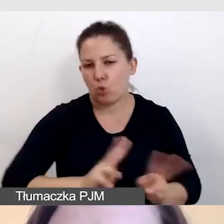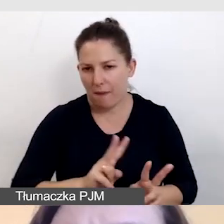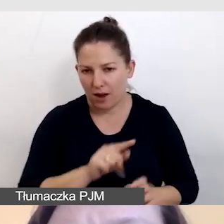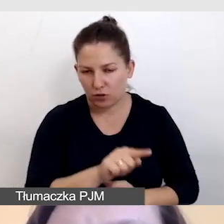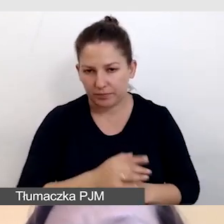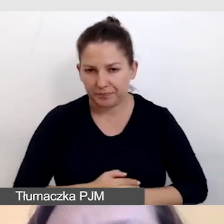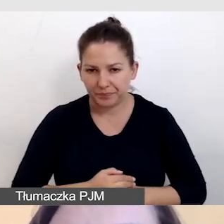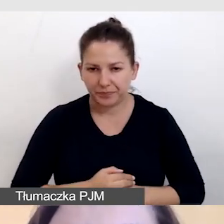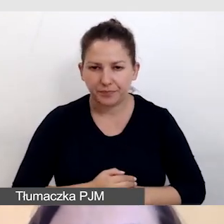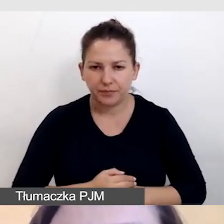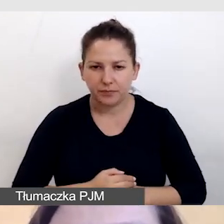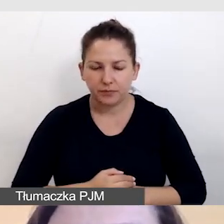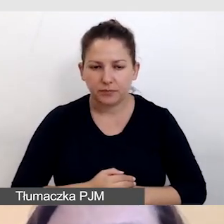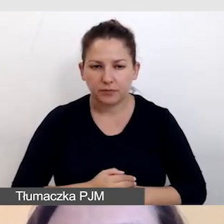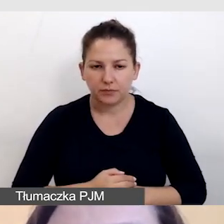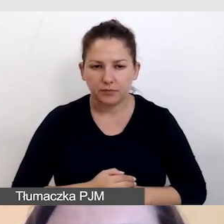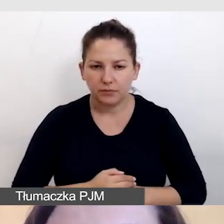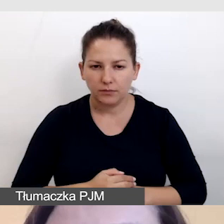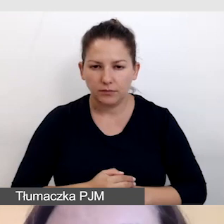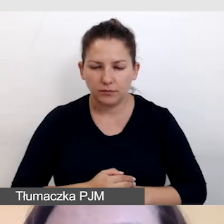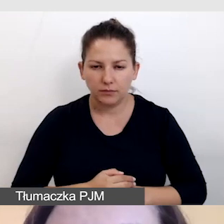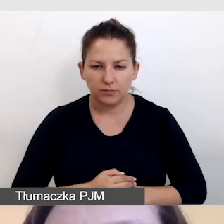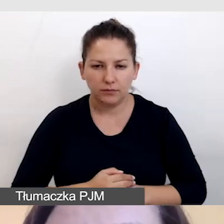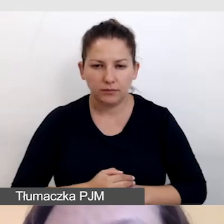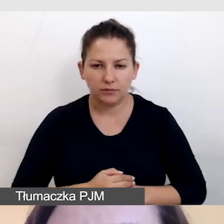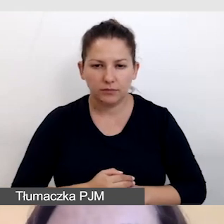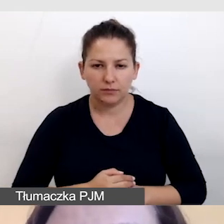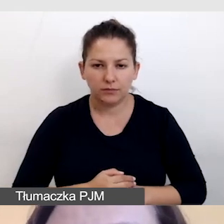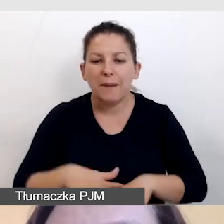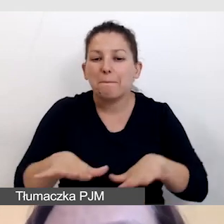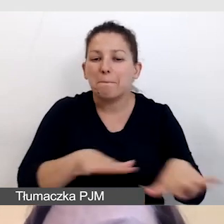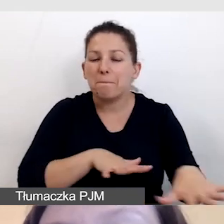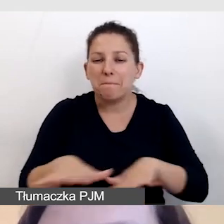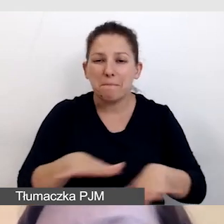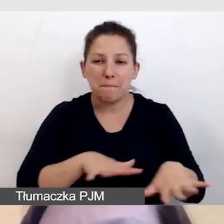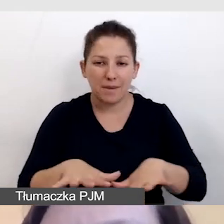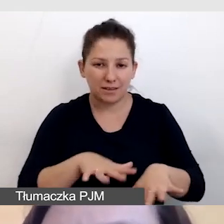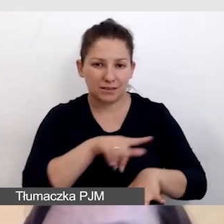Tak, by miejsce, w którym mówią do mikrofonu,